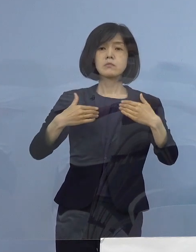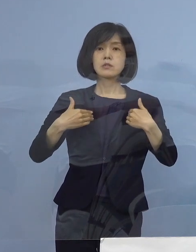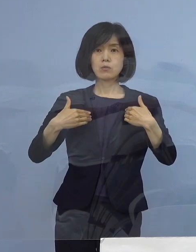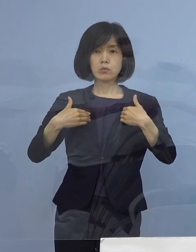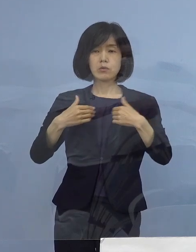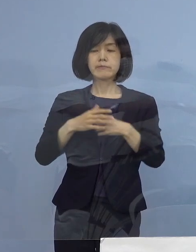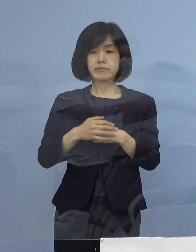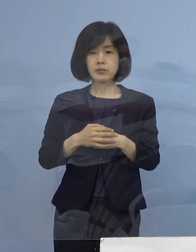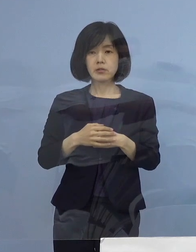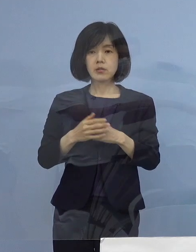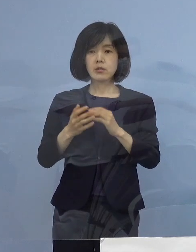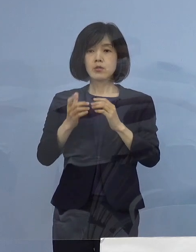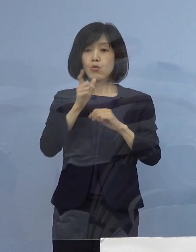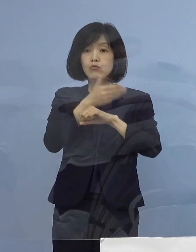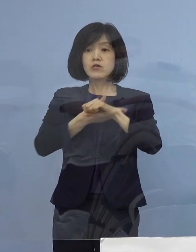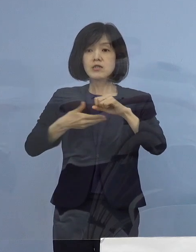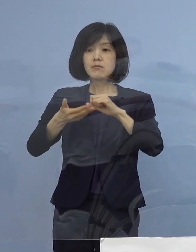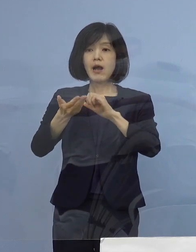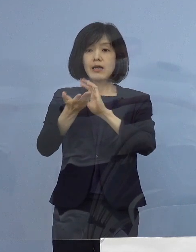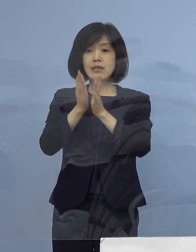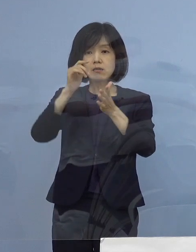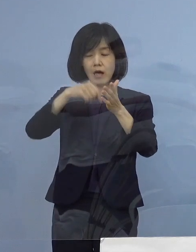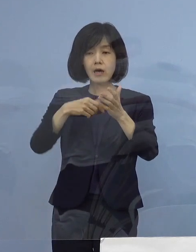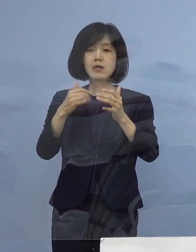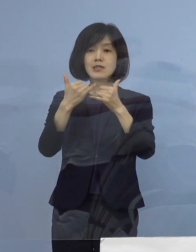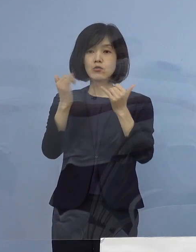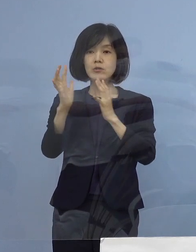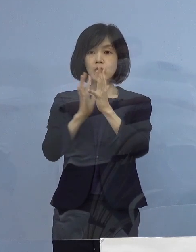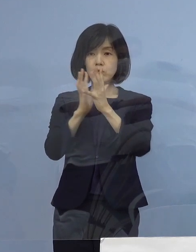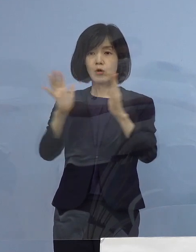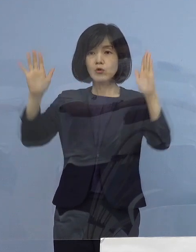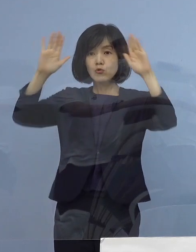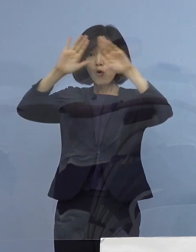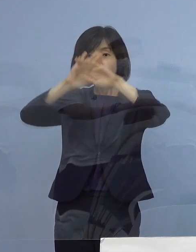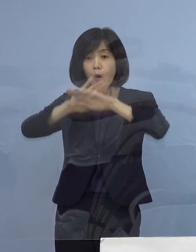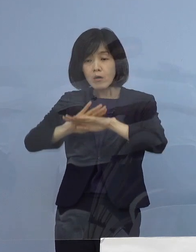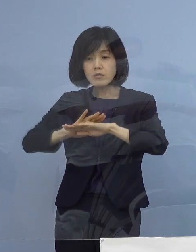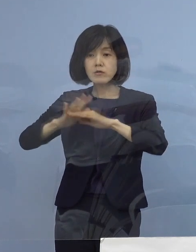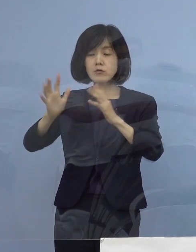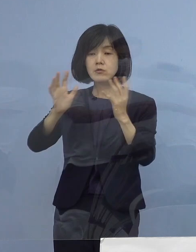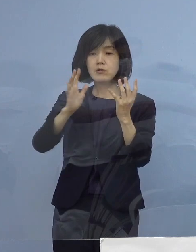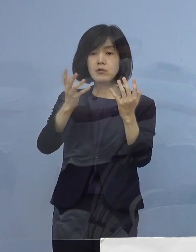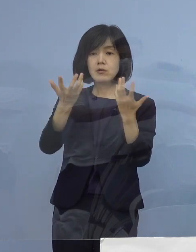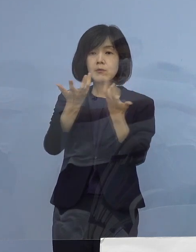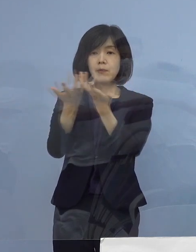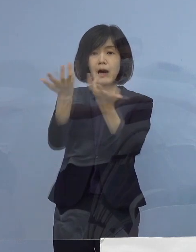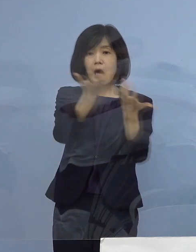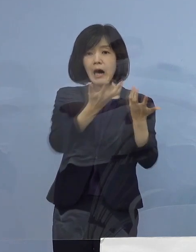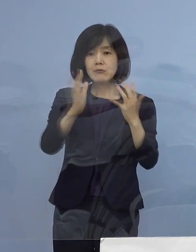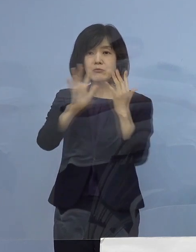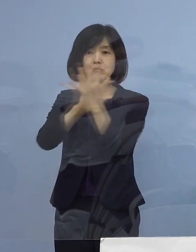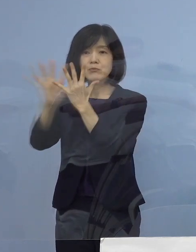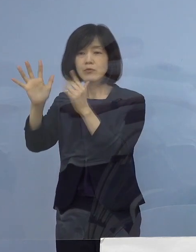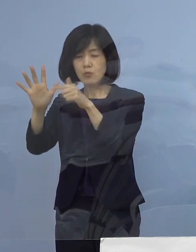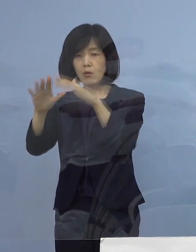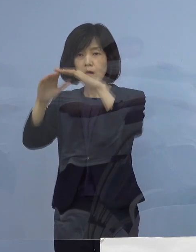県内の人流、特に夜間の人流 これを抑制する必要がありますことから